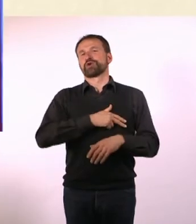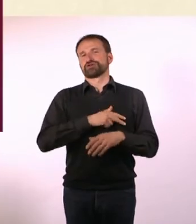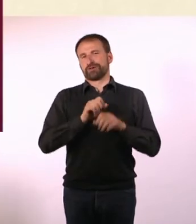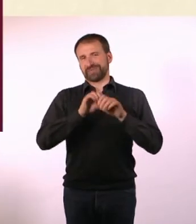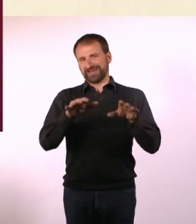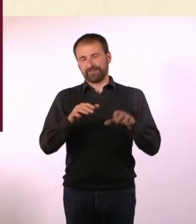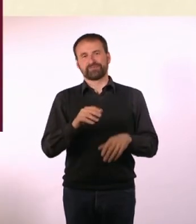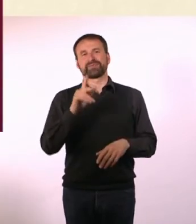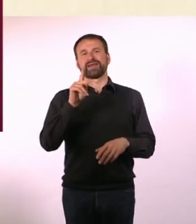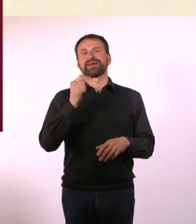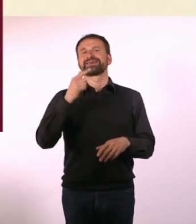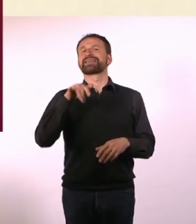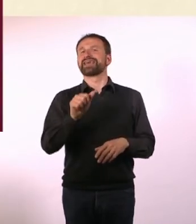Und zwar hat Katja eine Frage an Dich: